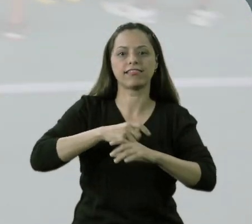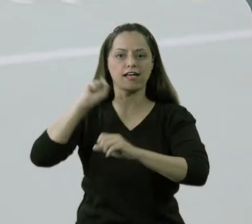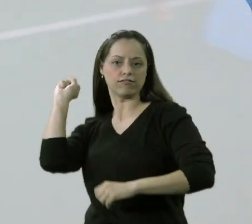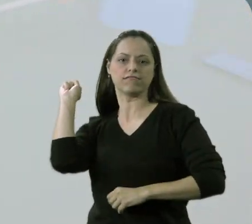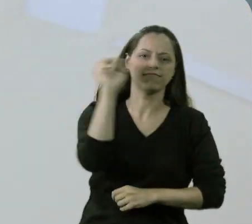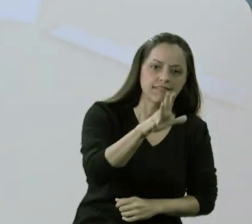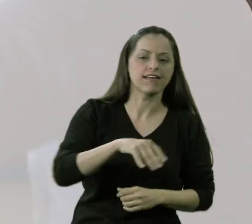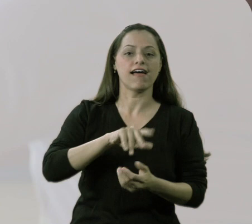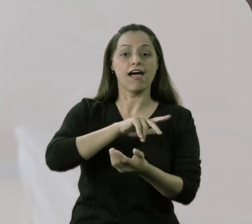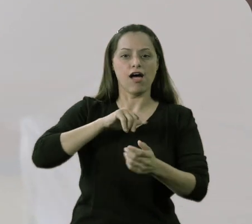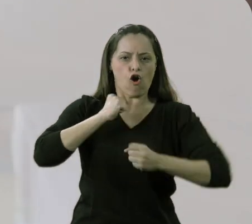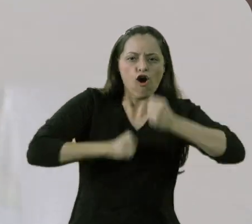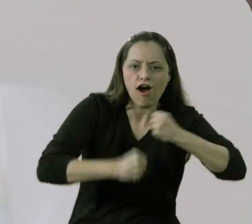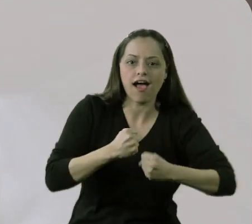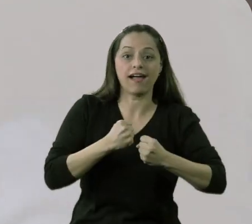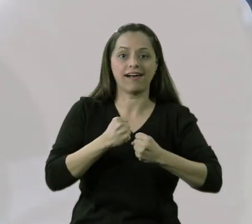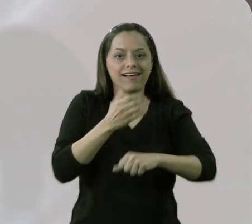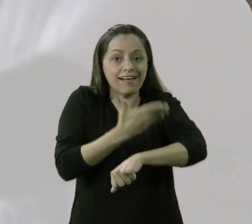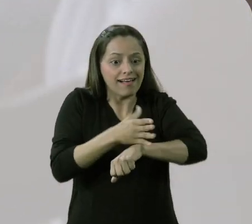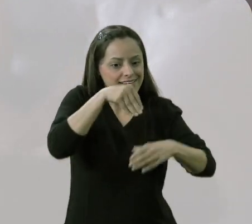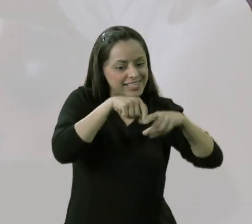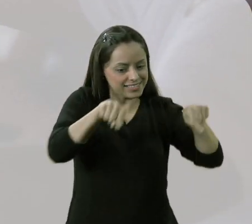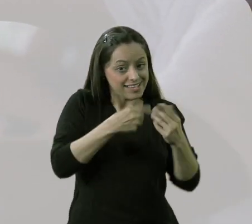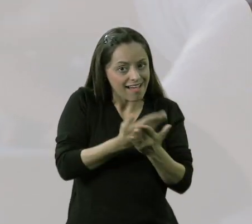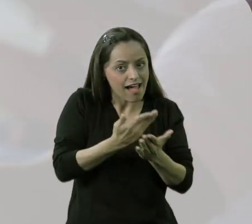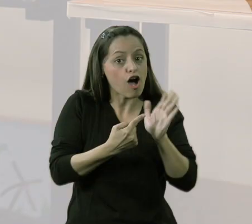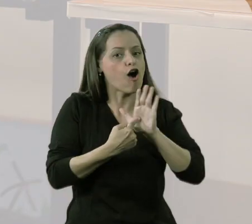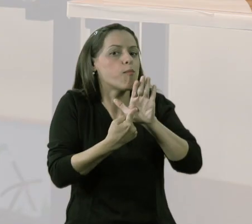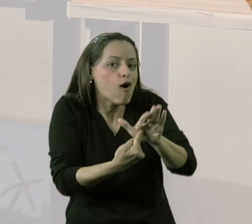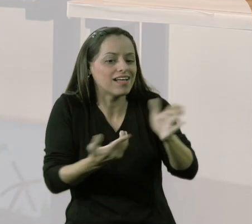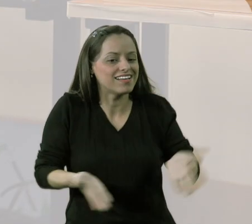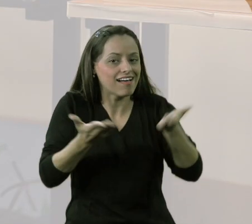de correr com os meninos aqui, para mostrar o quanto era legal,